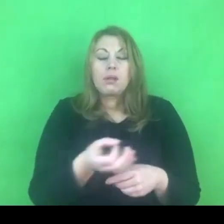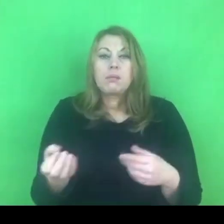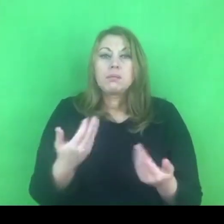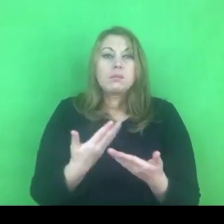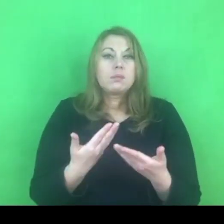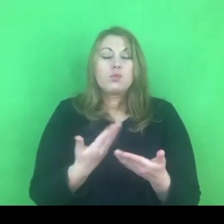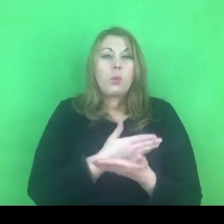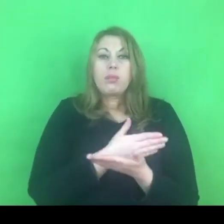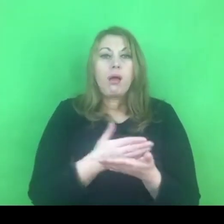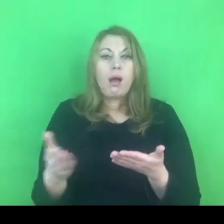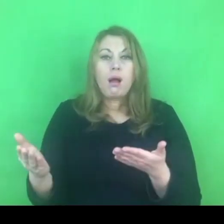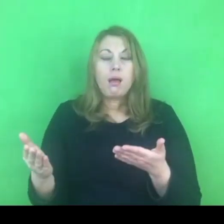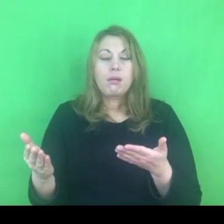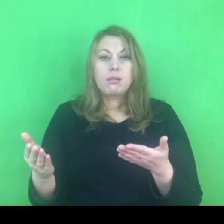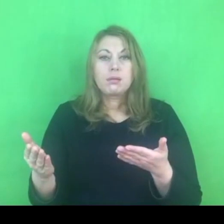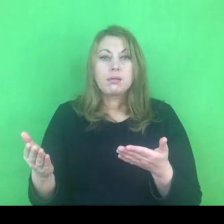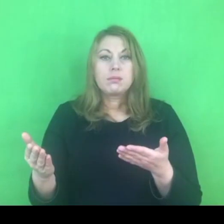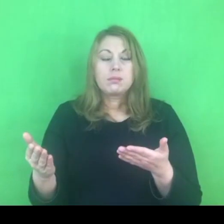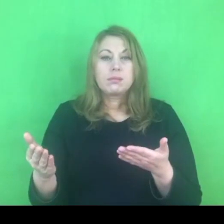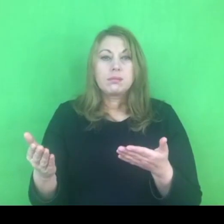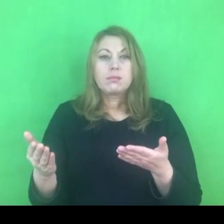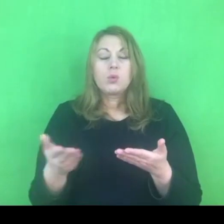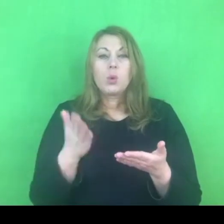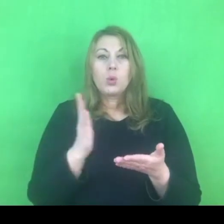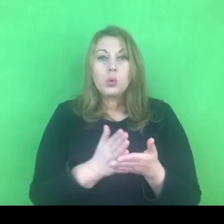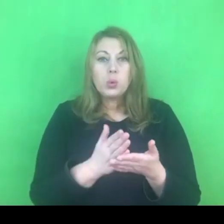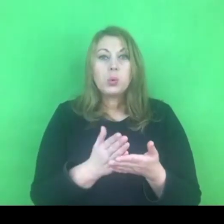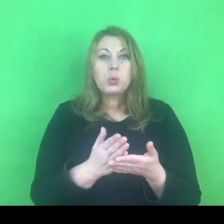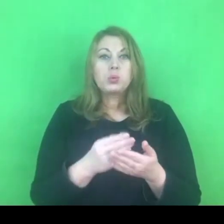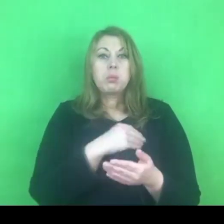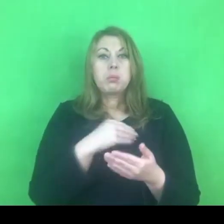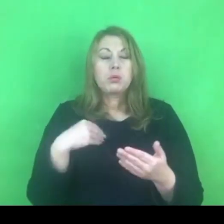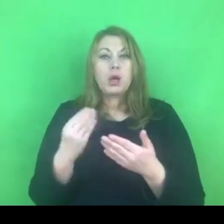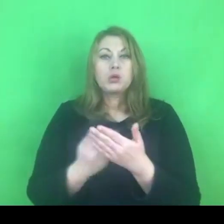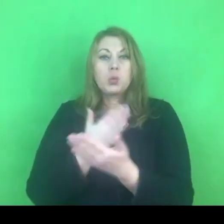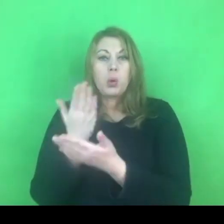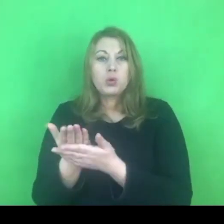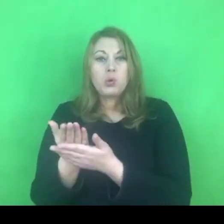że złożony został wniosek o wypowiedzenie konwencji stambulskiej.